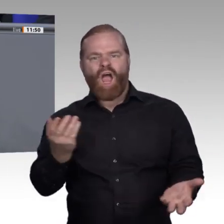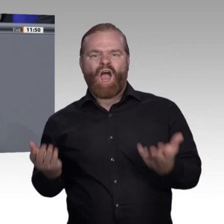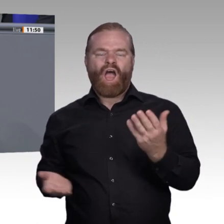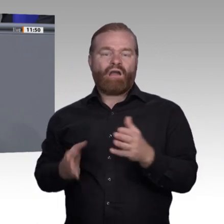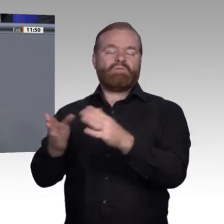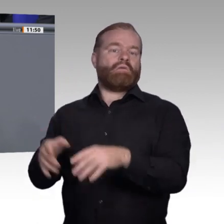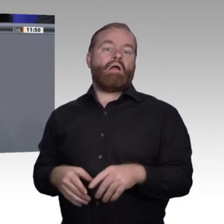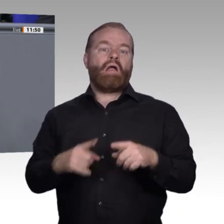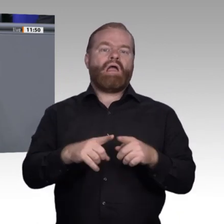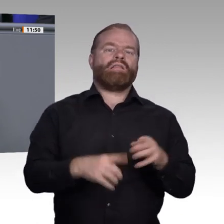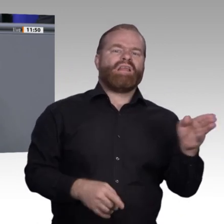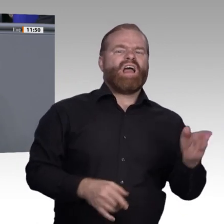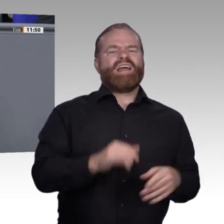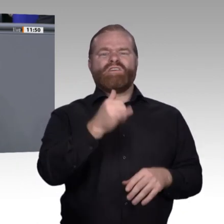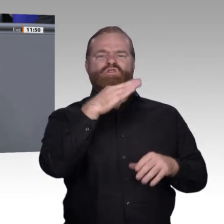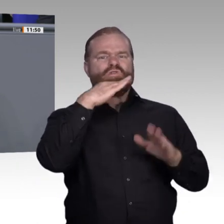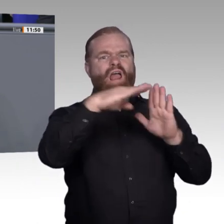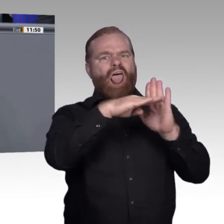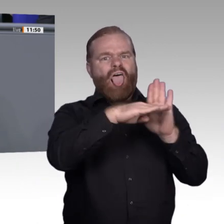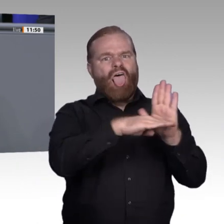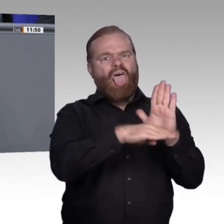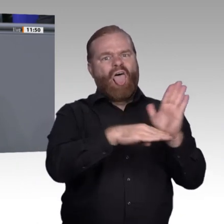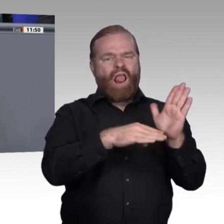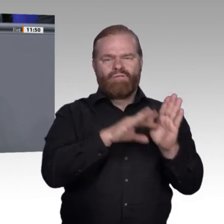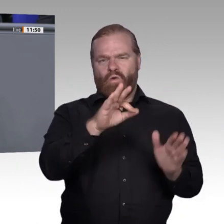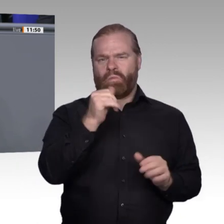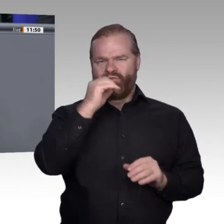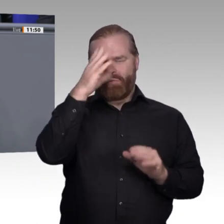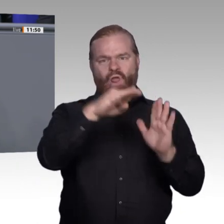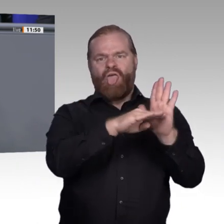wissen, wo weniger Regeln und weniger Vereinbarungen jemals dazu beigetragen haben, Qualität